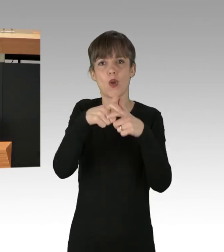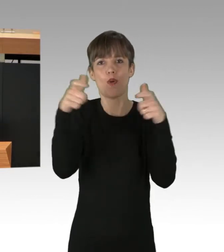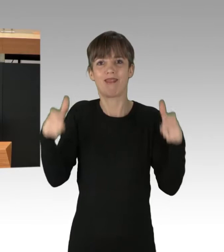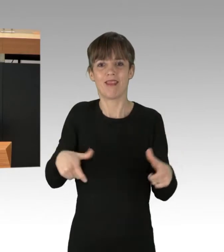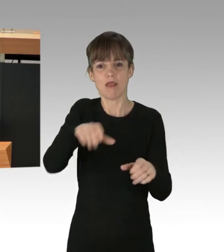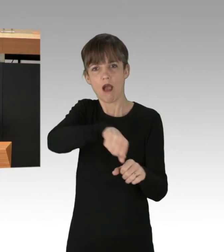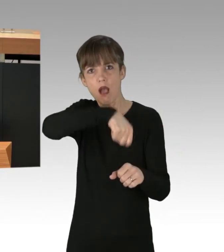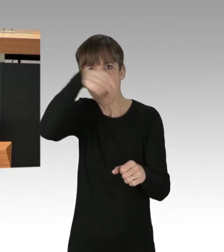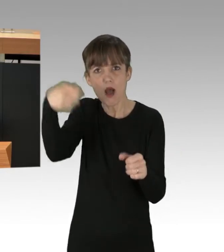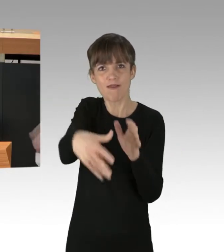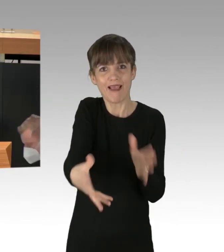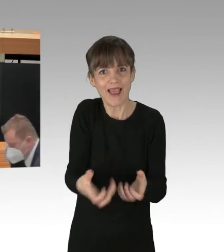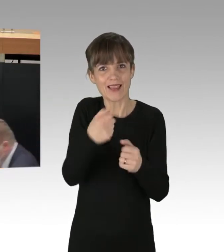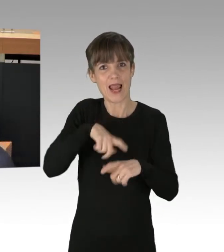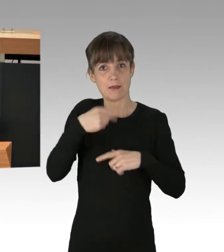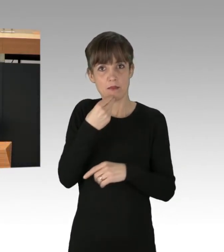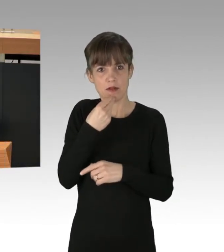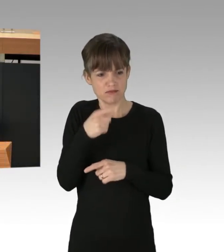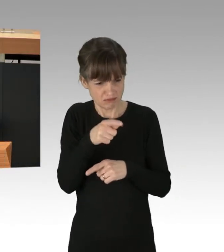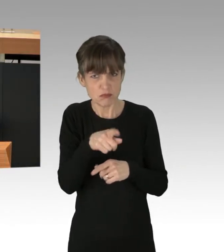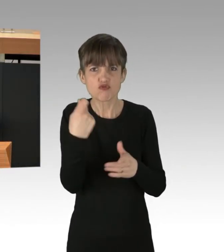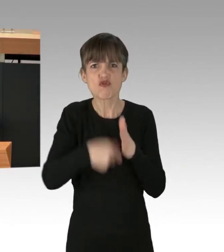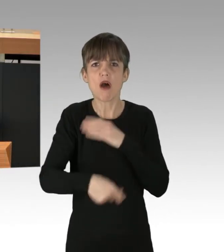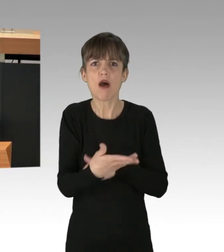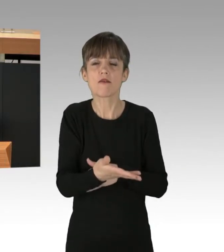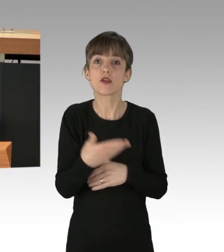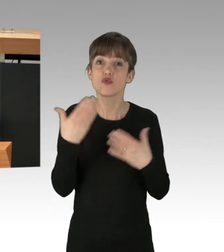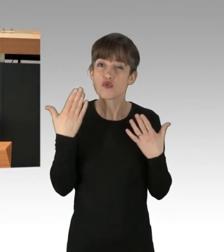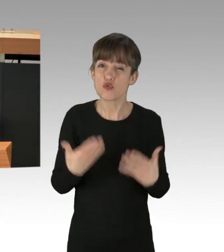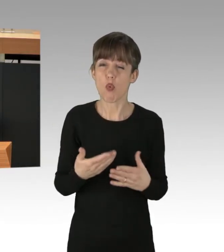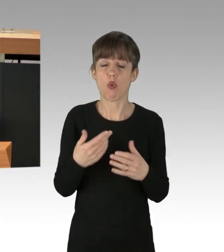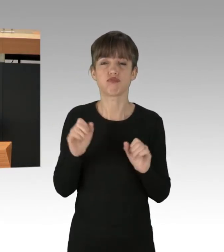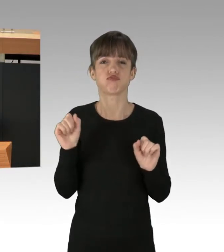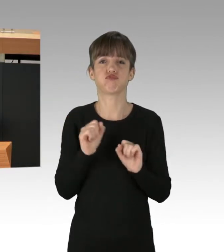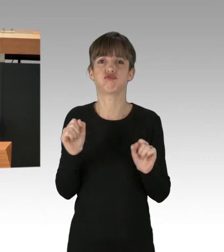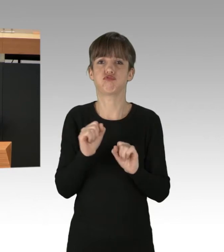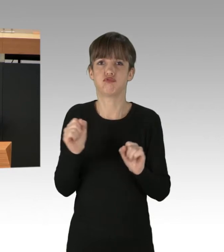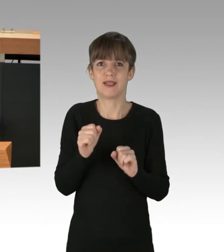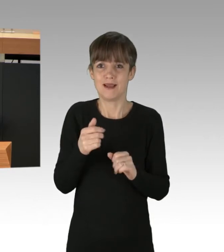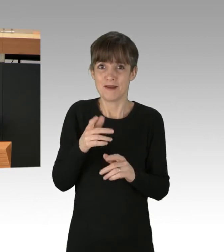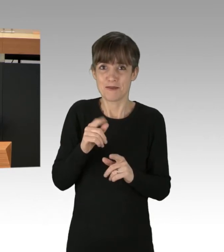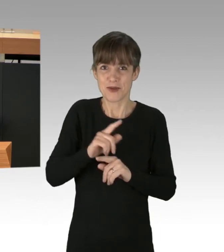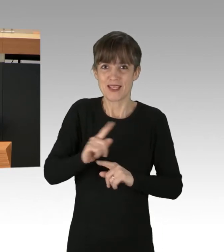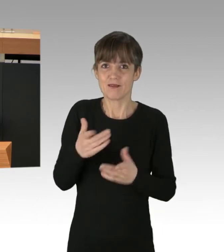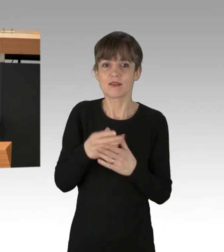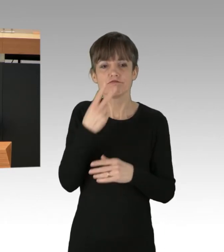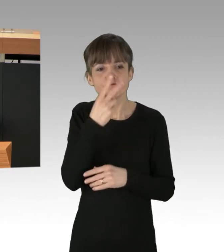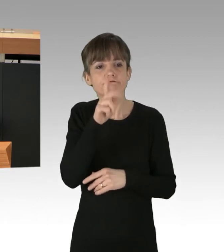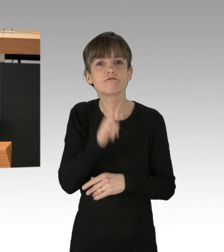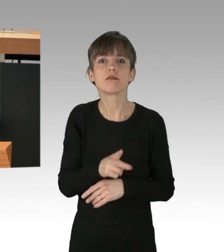Kapitalistische Lebensmittelproduktion, das wird hier deutlich, heißt nicht, sich am tatsächlichen Bedarf der Bevölkerung zu orientieren,